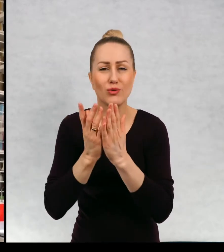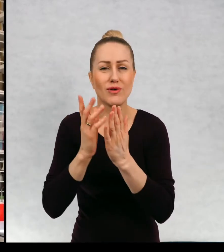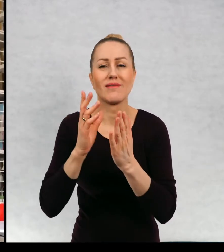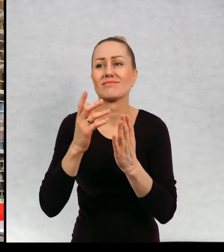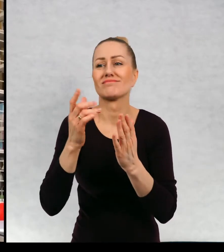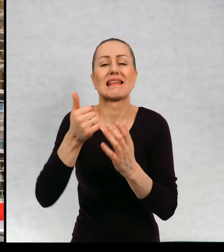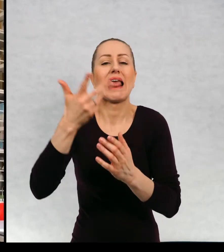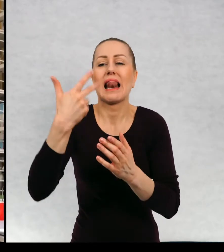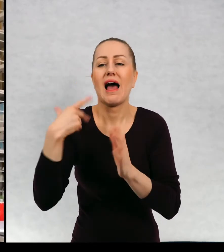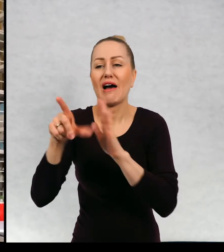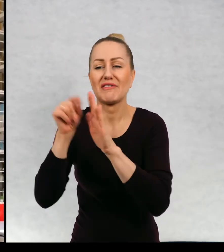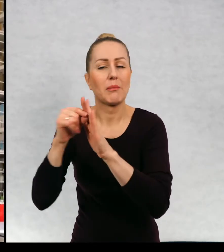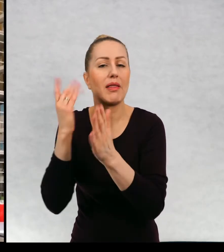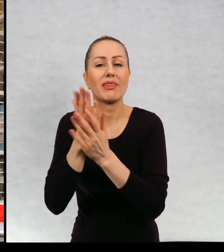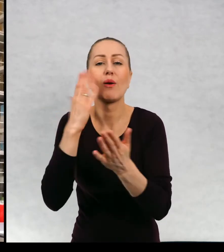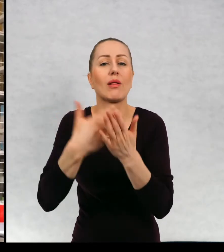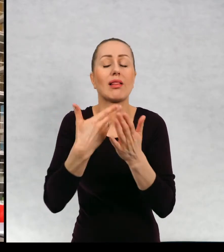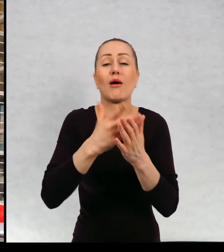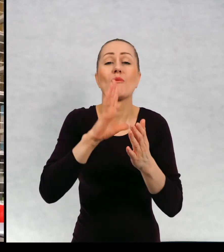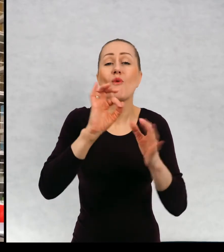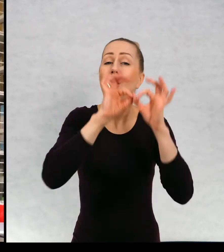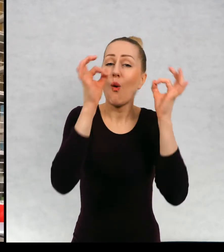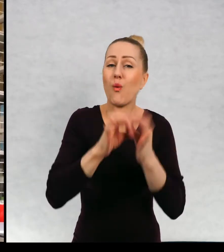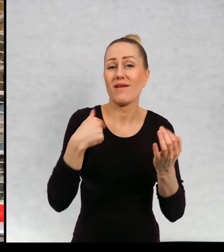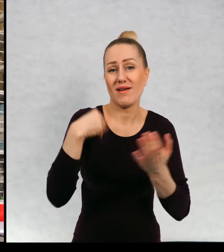ponad 50, więc trudno jest mi mówić o wszystkich.